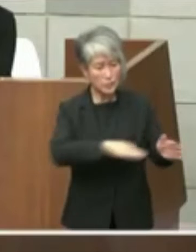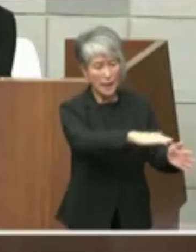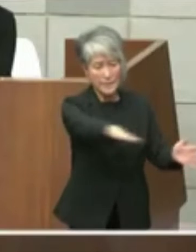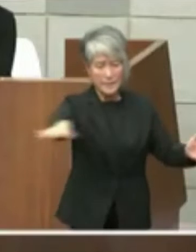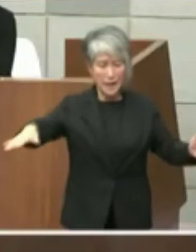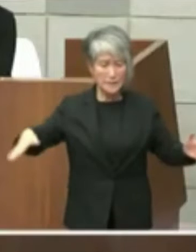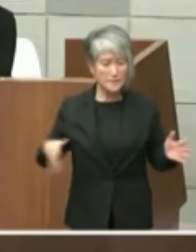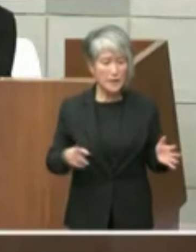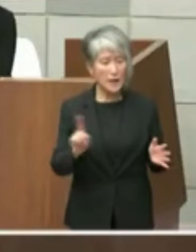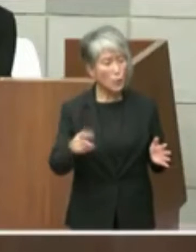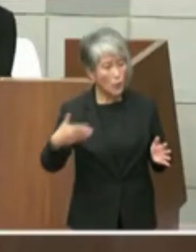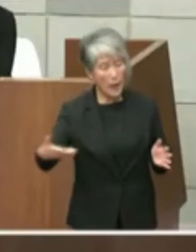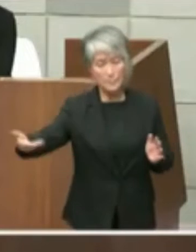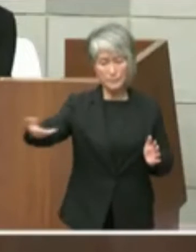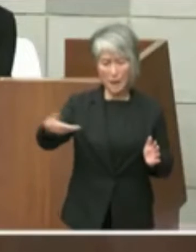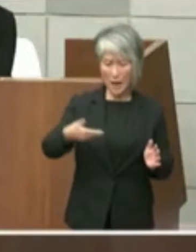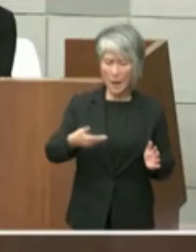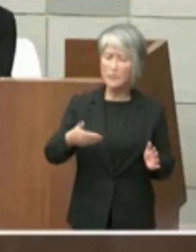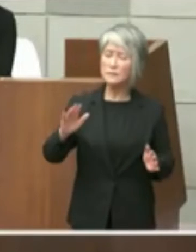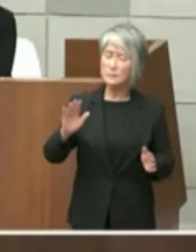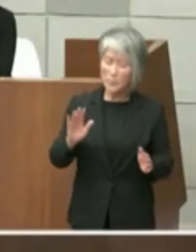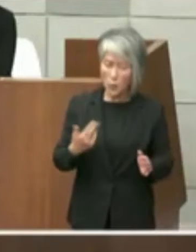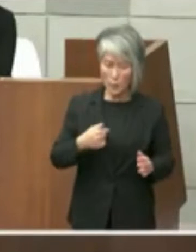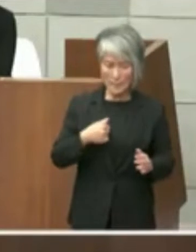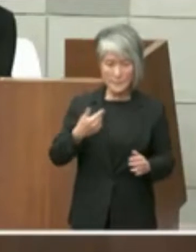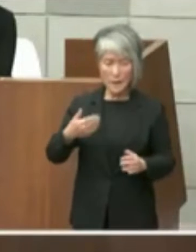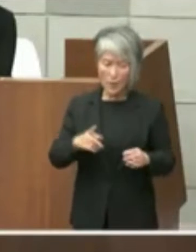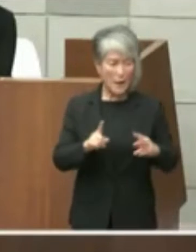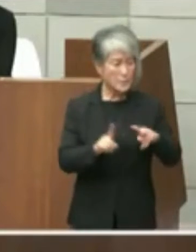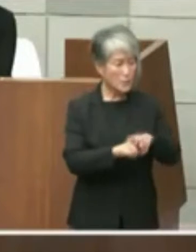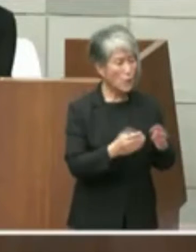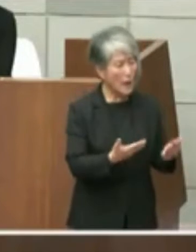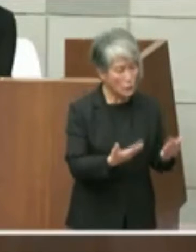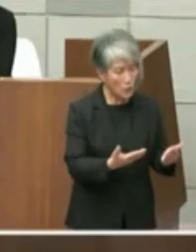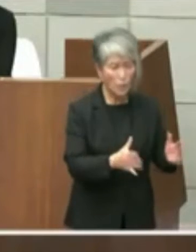私の方からはちょっと小学校の敷地までは ちょっとさすがにアレですっていう形で